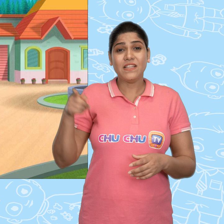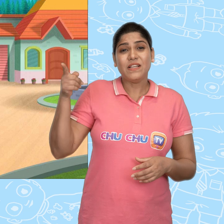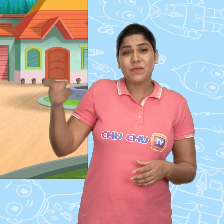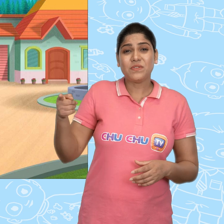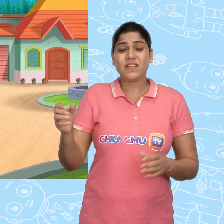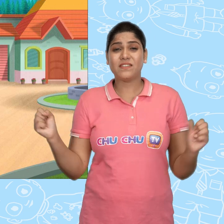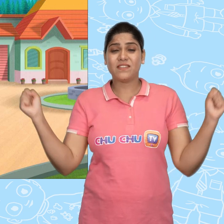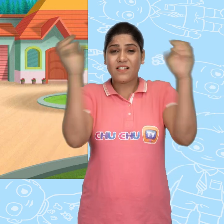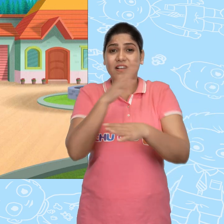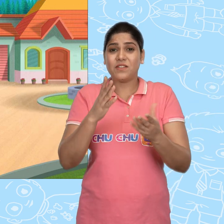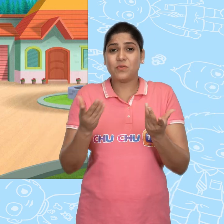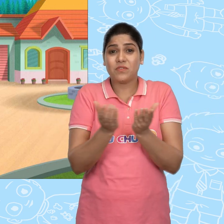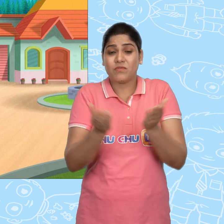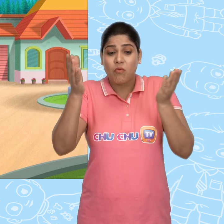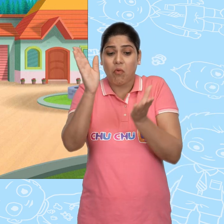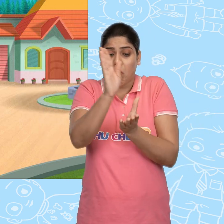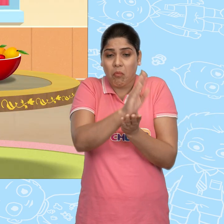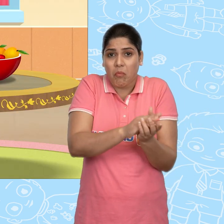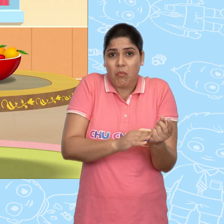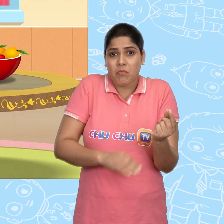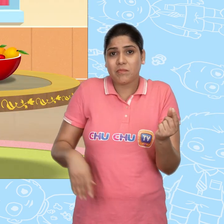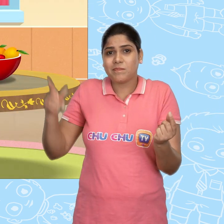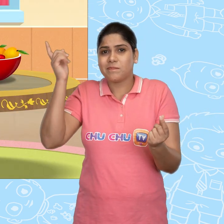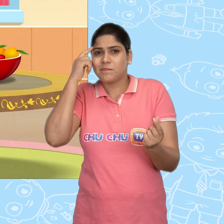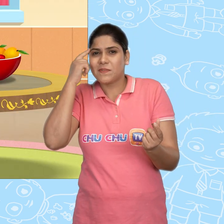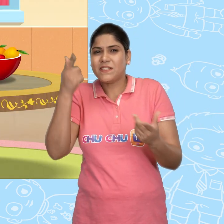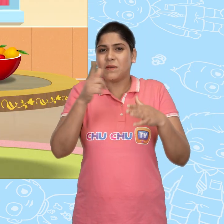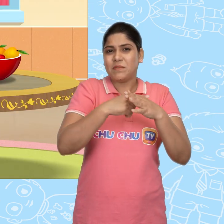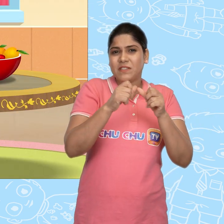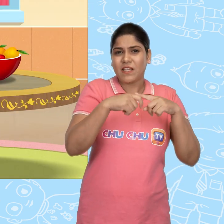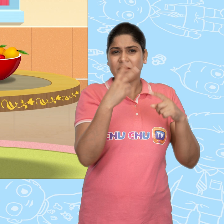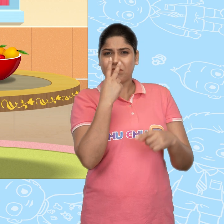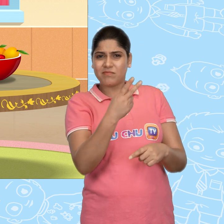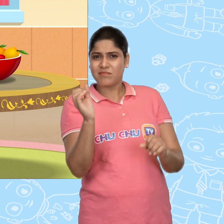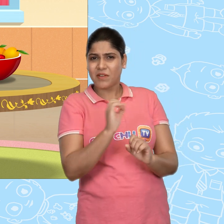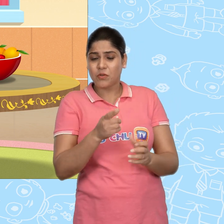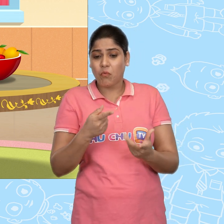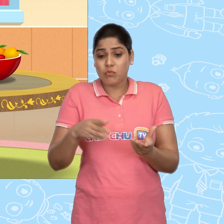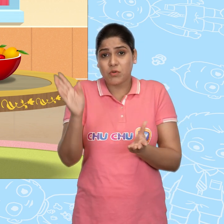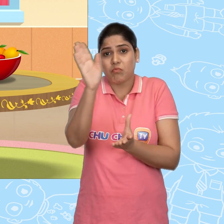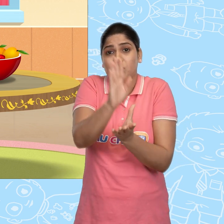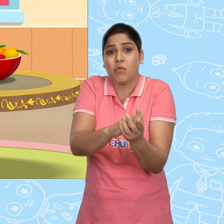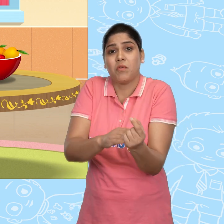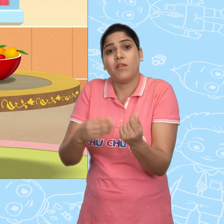उसने जादुई कटोरा चुराने का सोचा. और जब Jack नहीं देख रहा था, वो उसे ले गया.